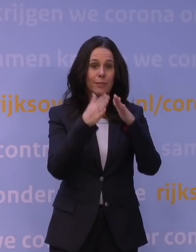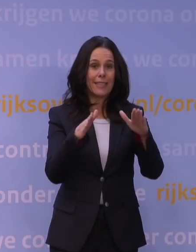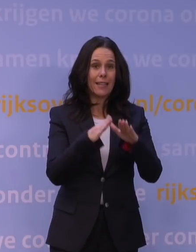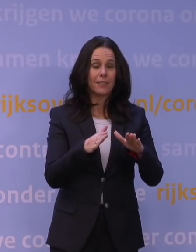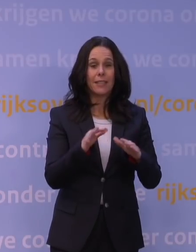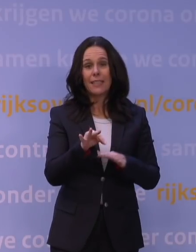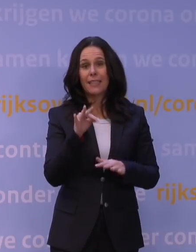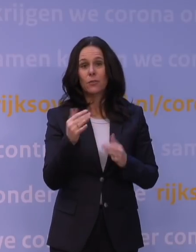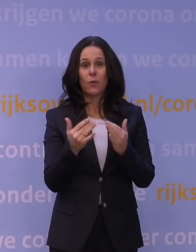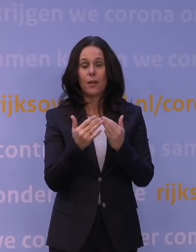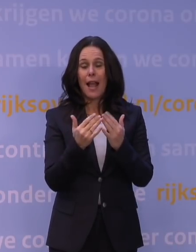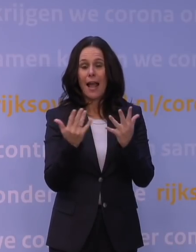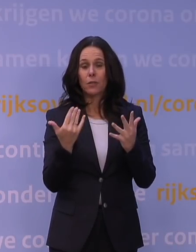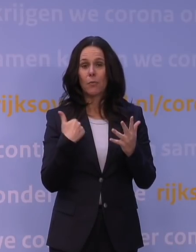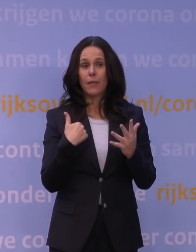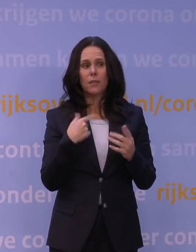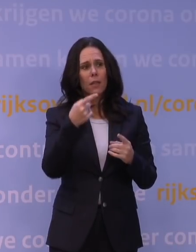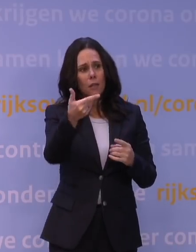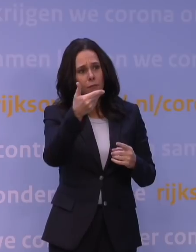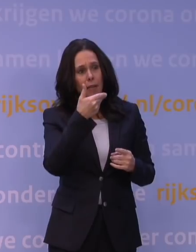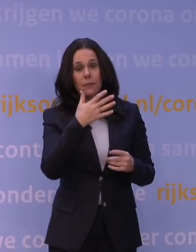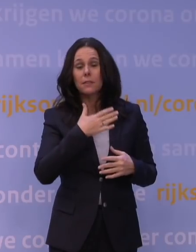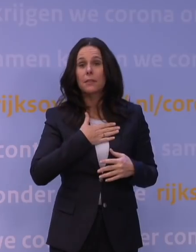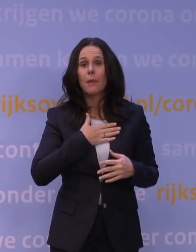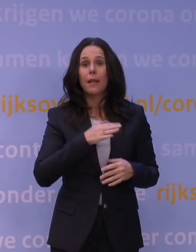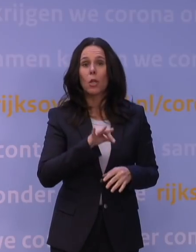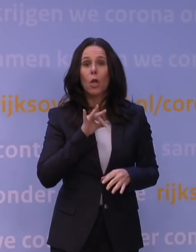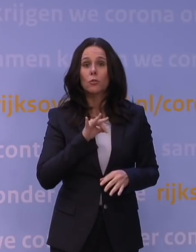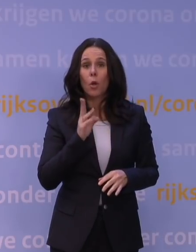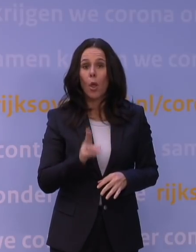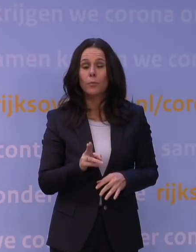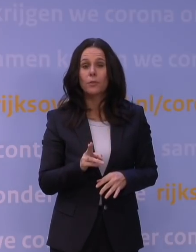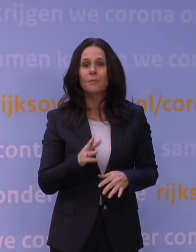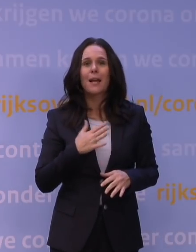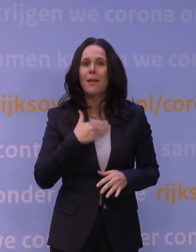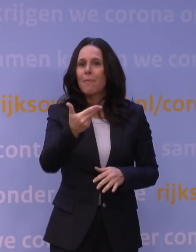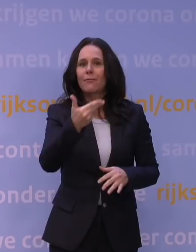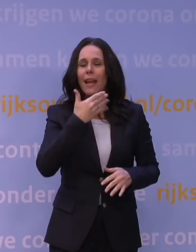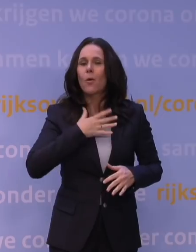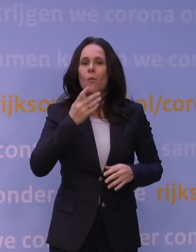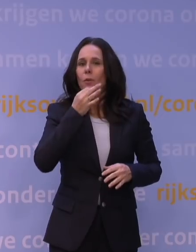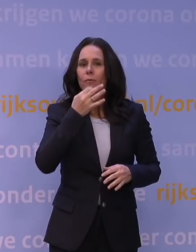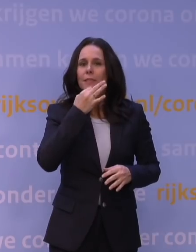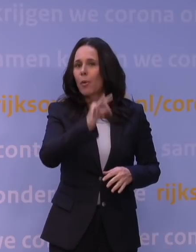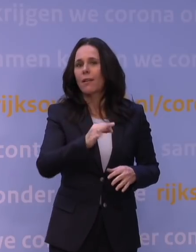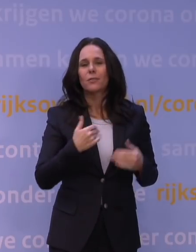Ik hoor u zeggen: Dat is dus niet mijn keuze. Het is niet mijn keuze, maar het is ook niet een vraag die bij mij ligt voor de duidelijkheid.